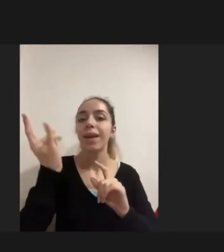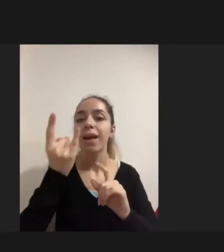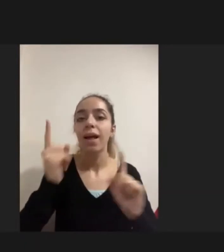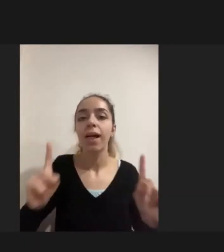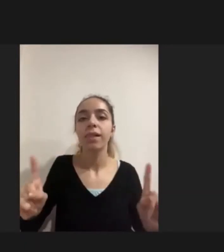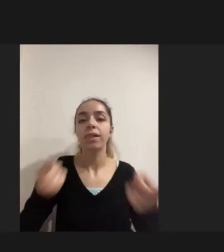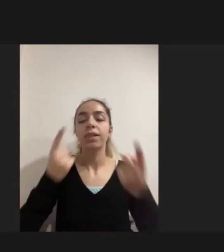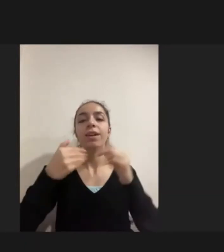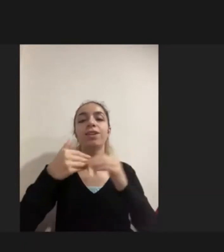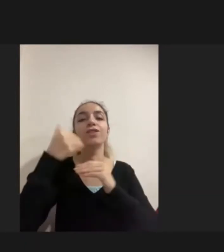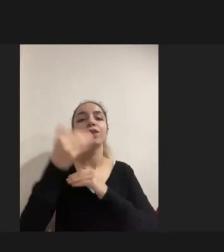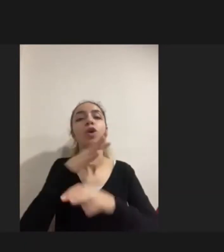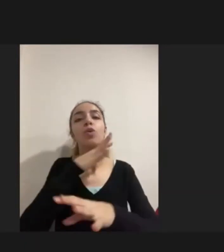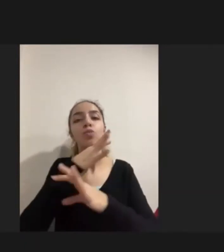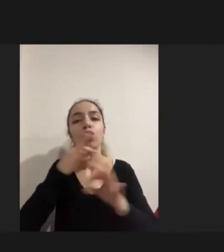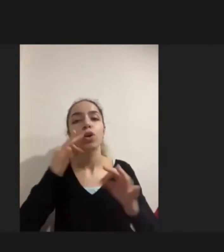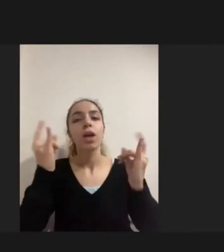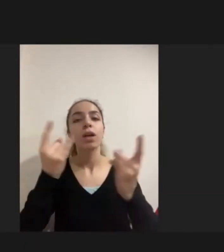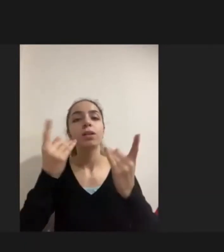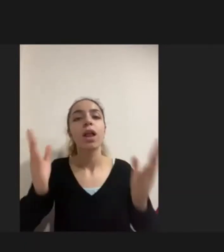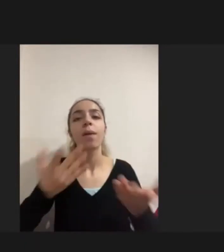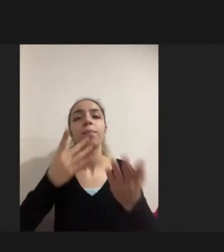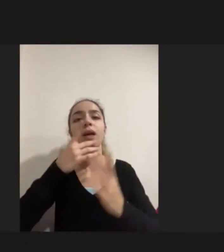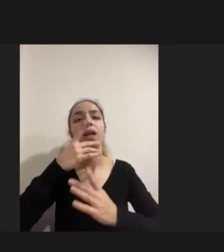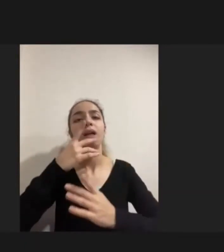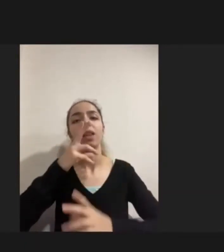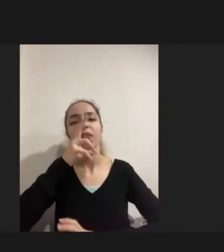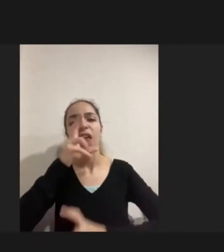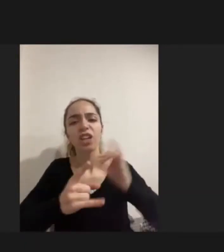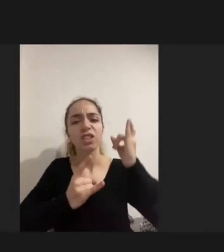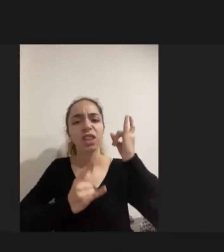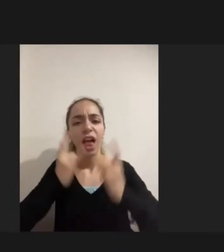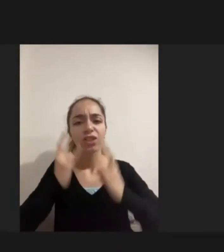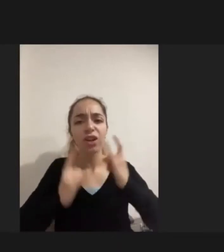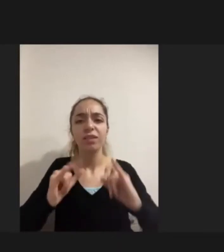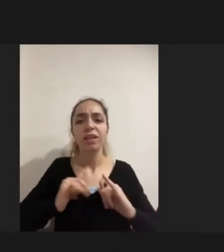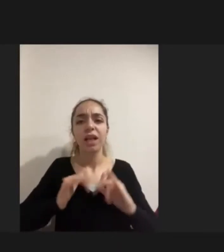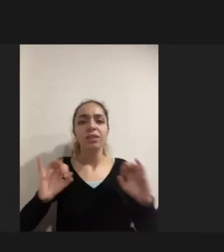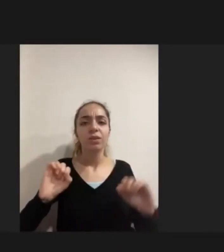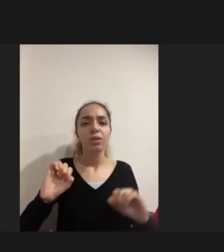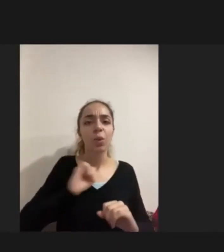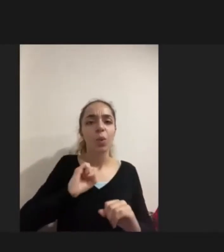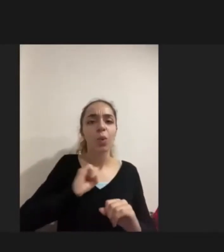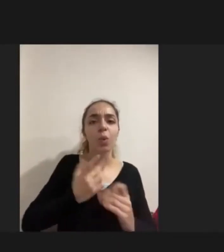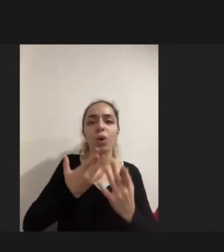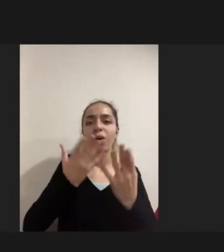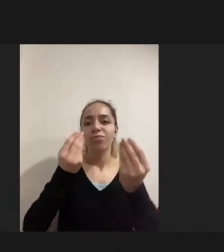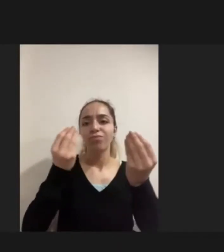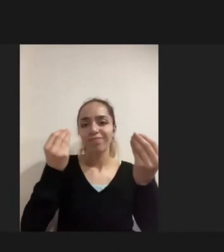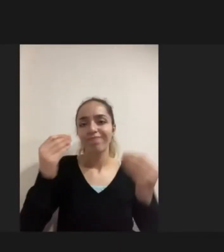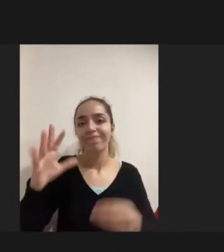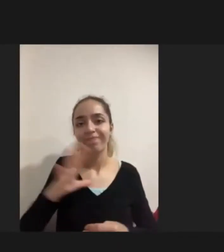ve taciz ve tecavüz den ya da istismardan endişe duymayla Eşdeğerdeydi ailelerin en büyük kaygısı buydu